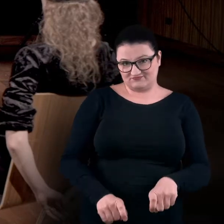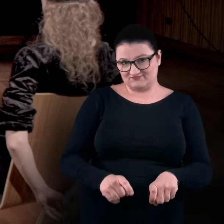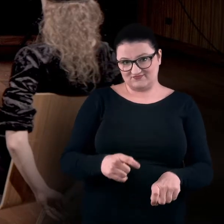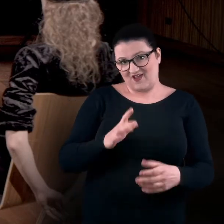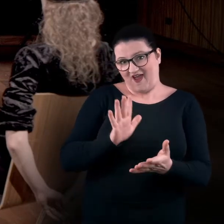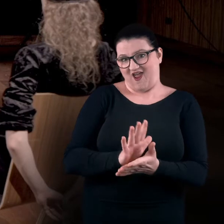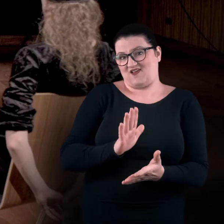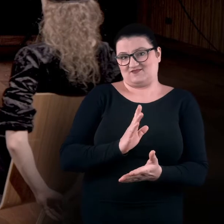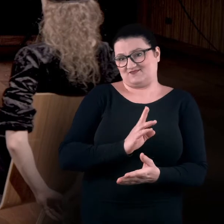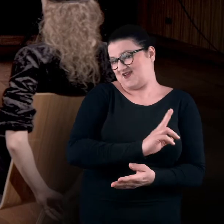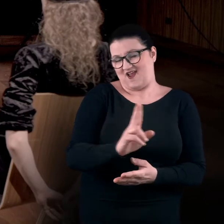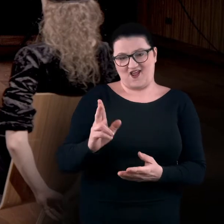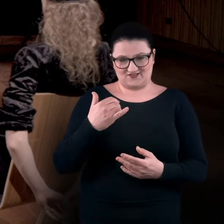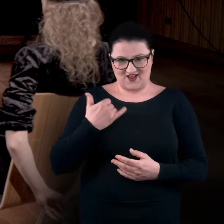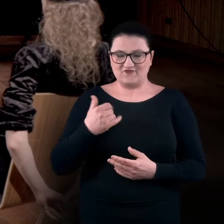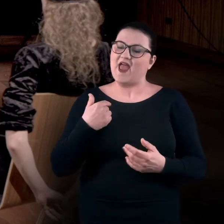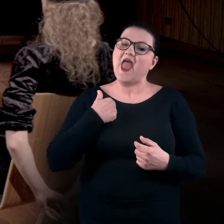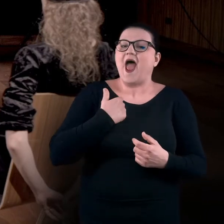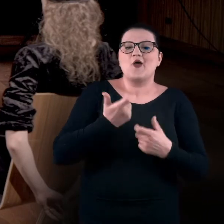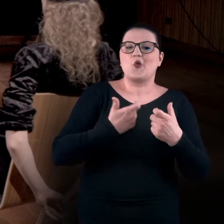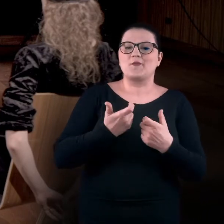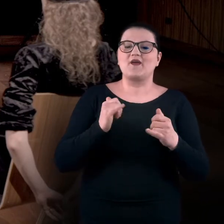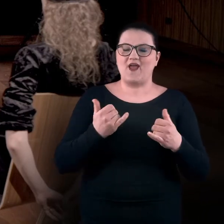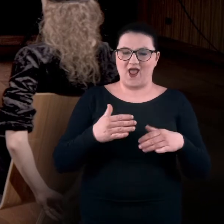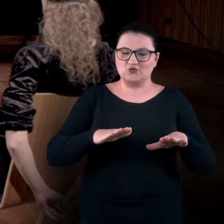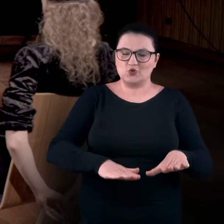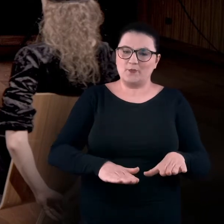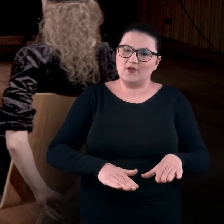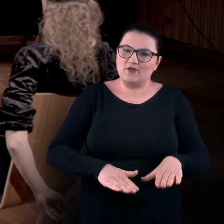Ja zwykle delikatnie wysuwam moje stopy do przodu,